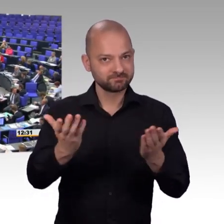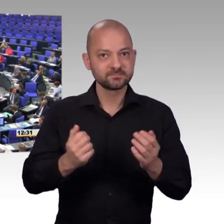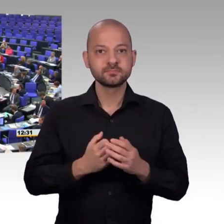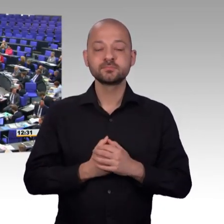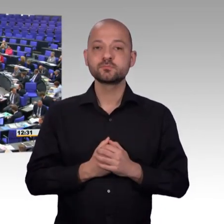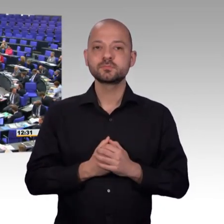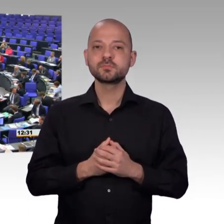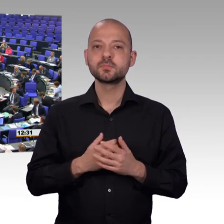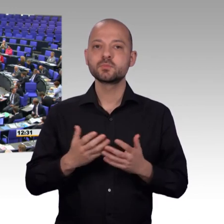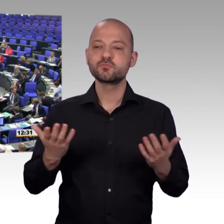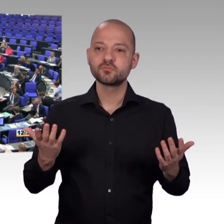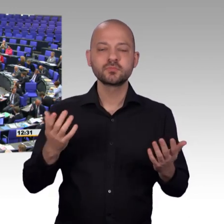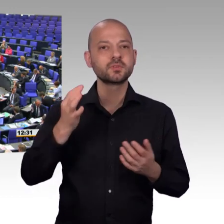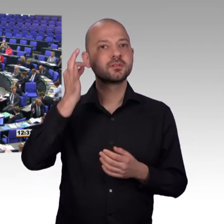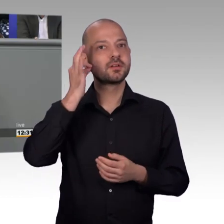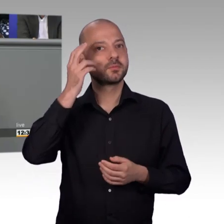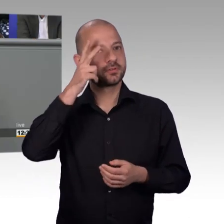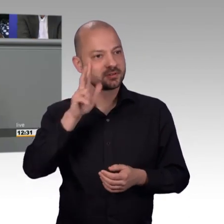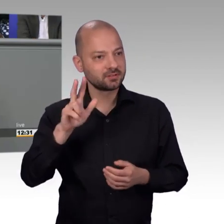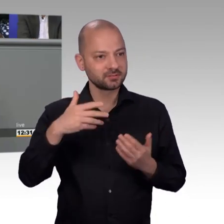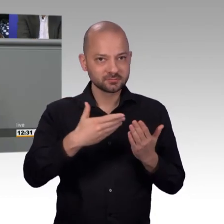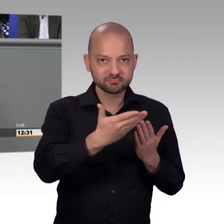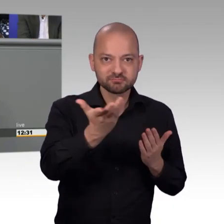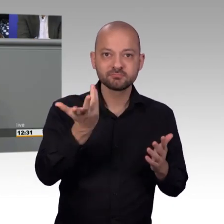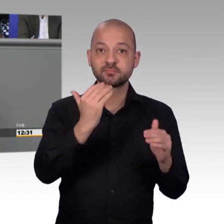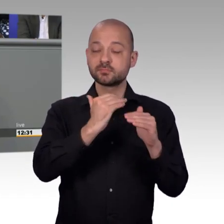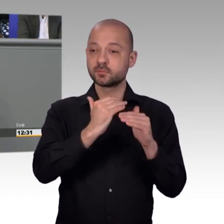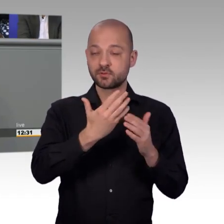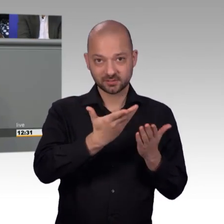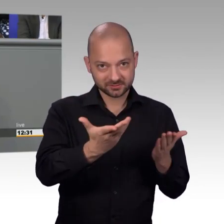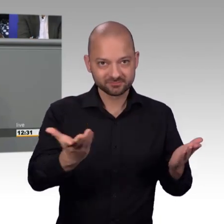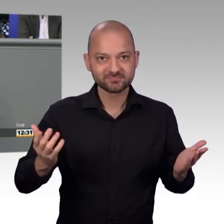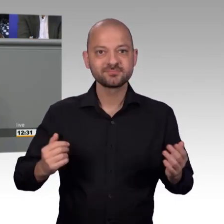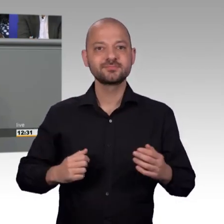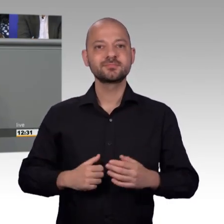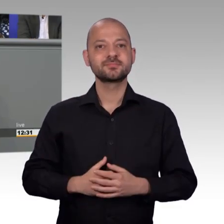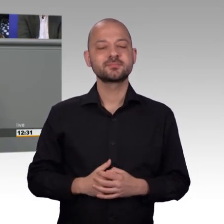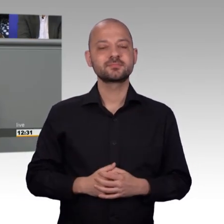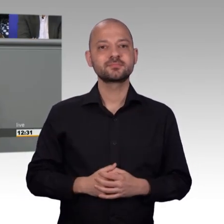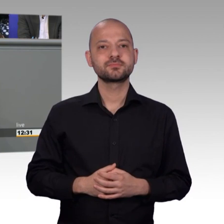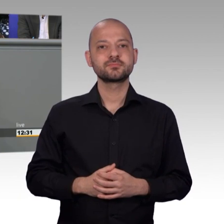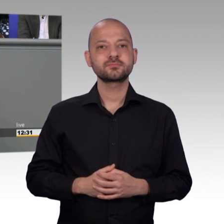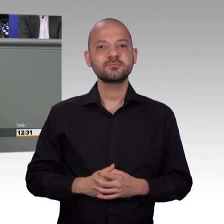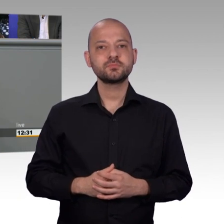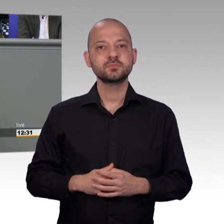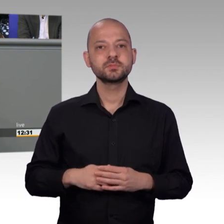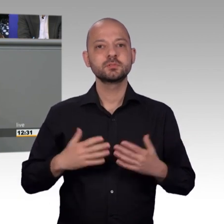ich freue mich, dass ich hier heute zu den Tätigkeitsbericht des Petitionsausschusses 2017 auch als neuer Abgeordneter sprechen kann.